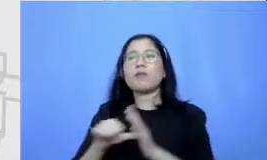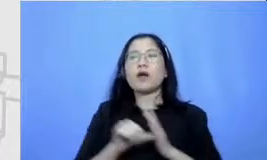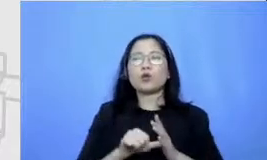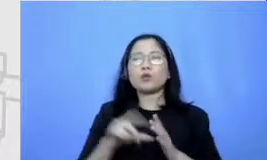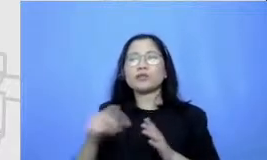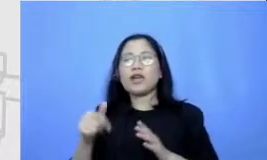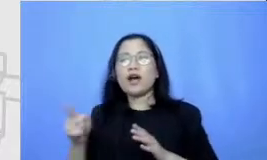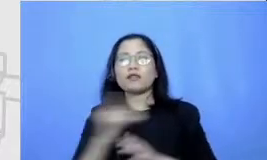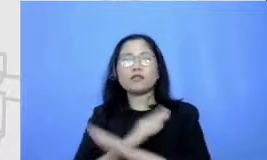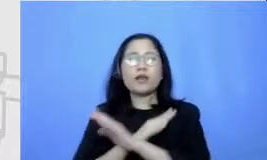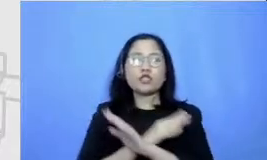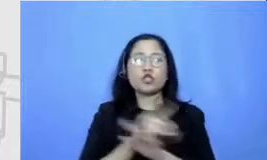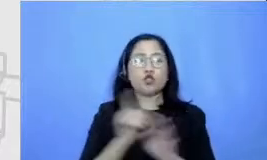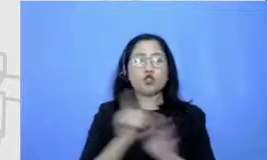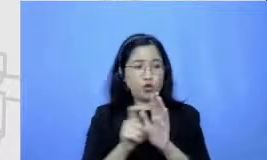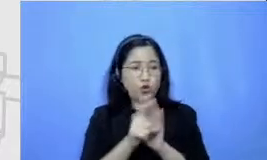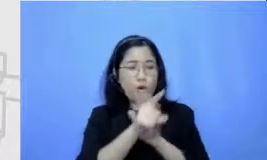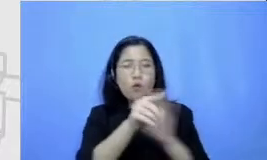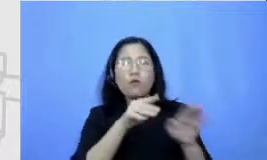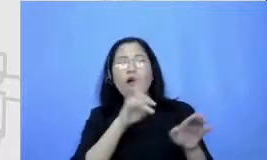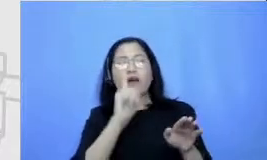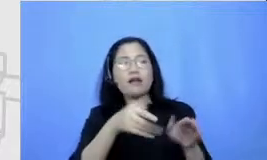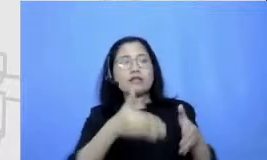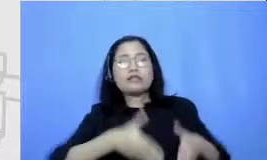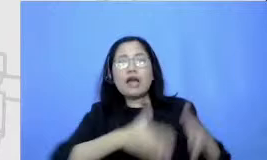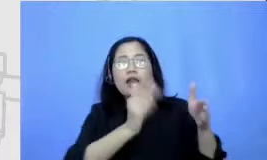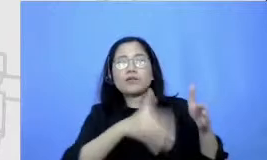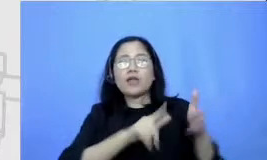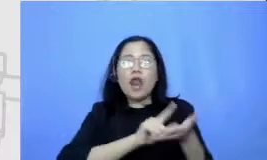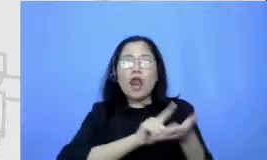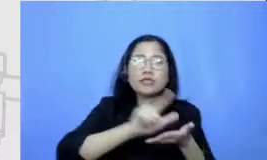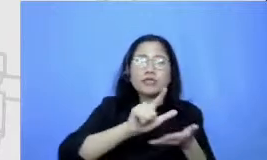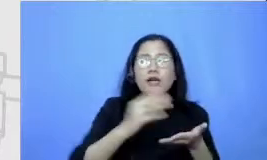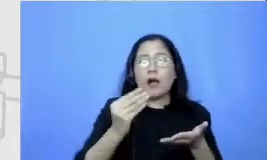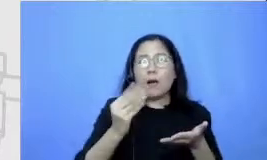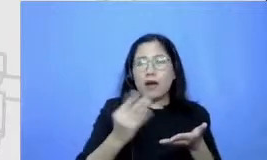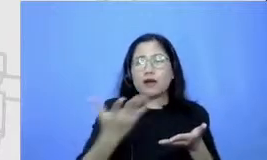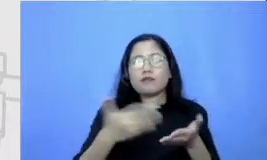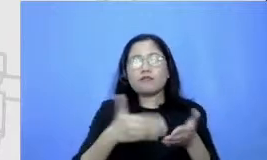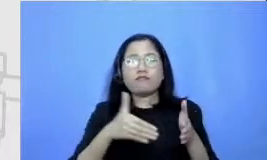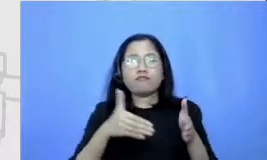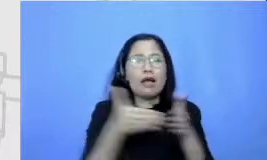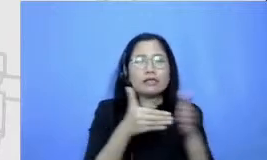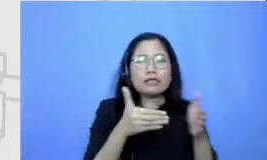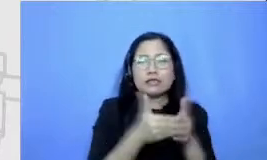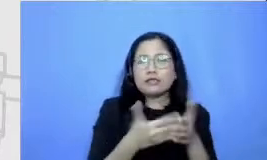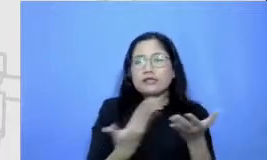macet akan terjadi Kapan jalanannya lancar mengetahui kapan Jalanan lancar dan kapan